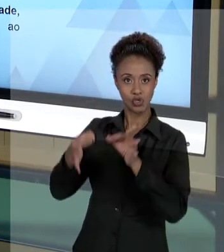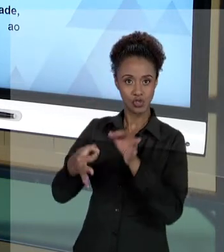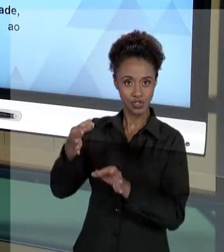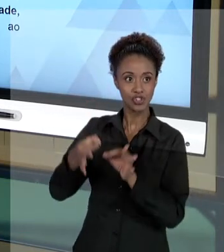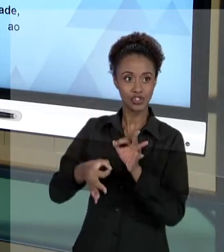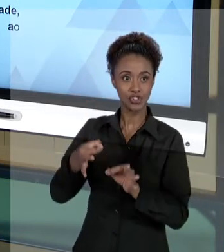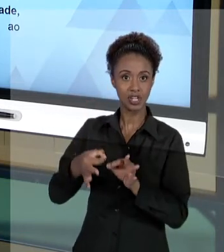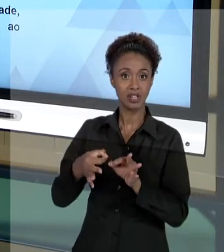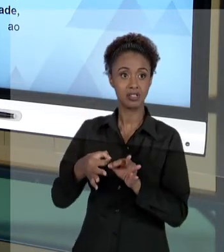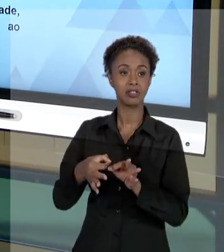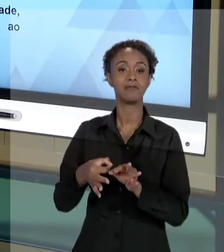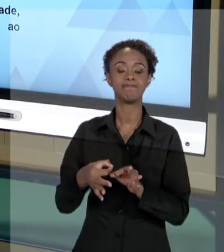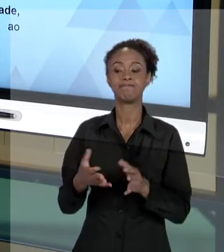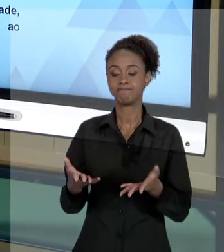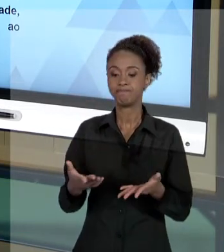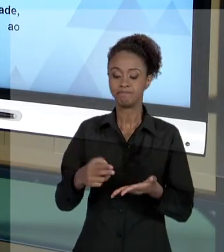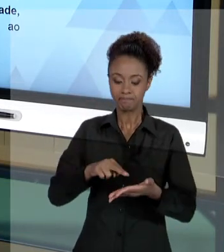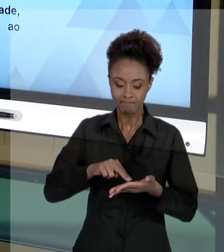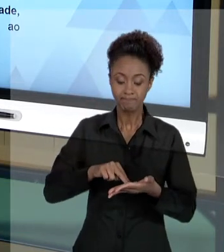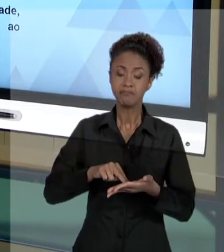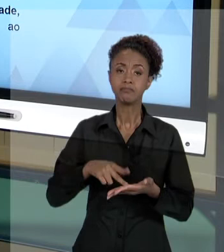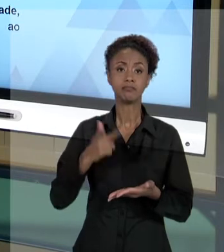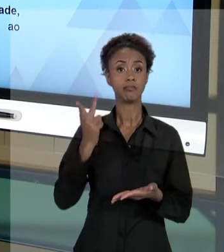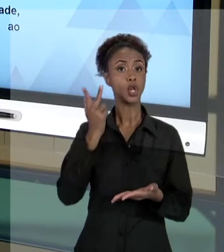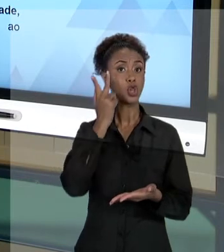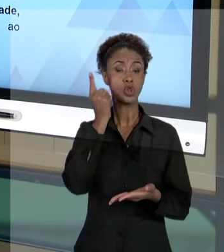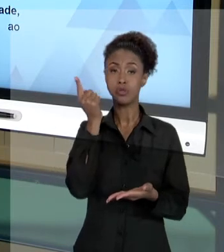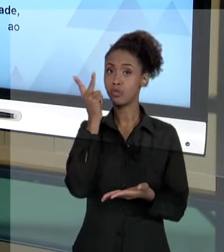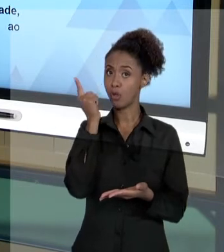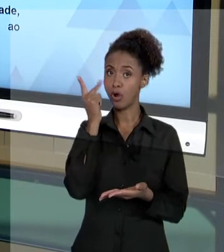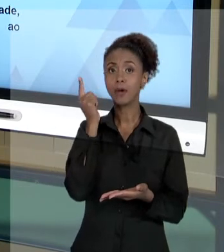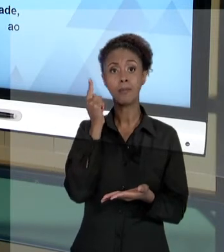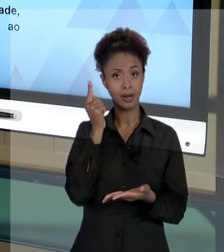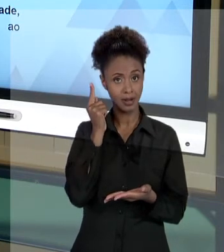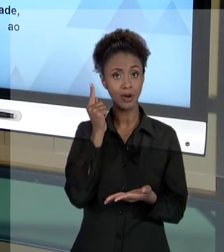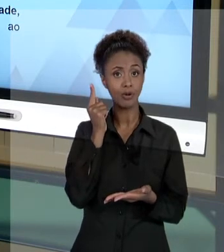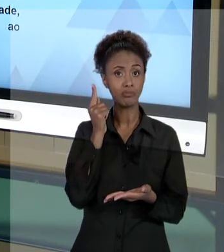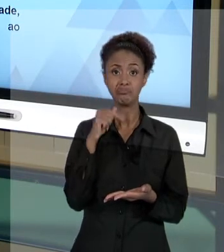COMPREENDER ISSO COM NATURALIDADE, COM NORMALIDADE E, SIMPLESMENTE, JUSTIFICAR OS SEUS